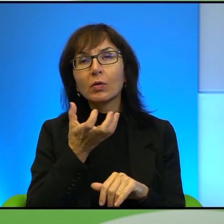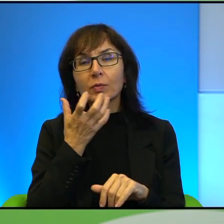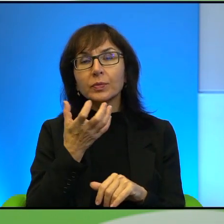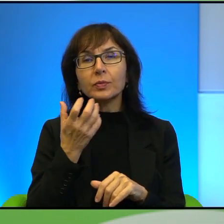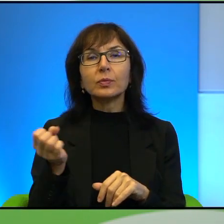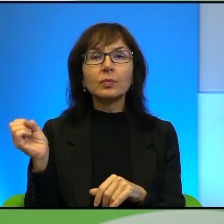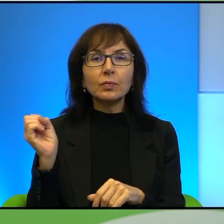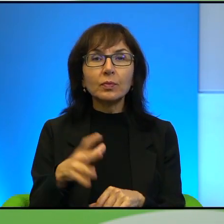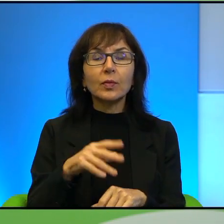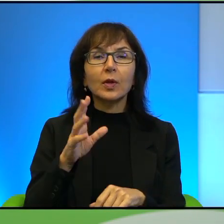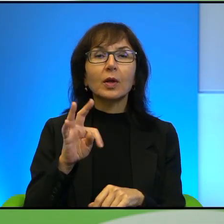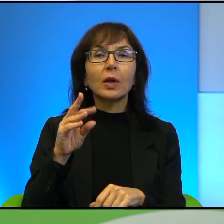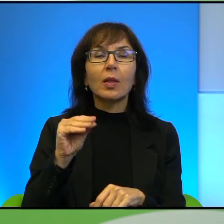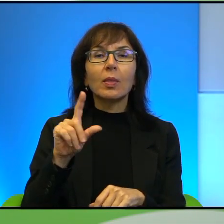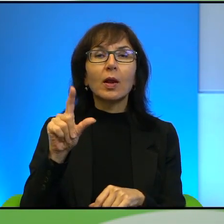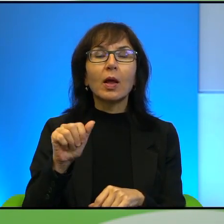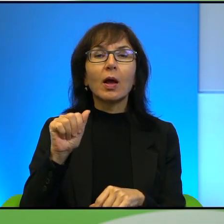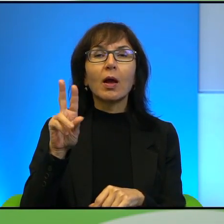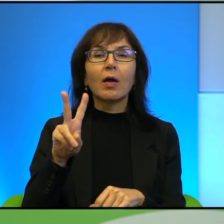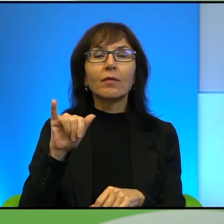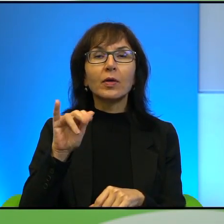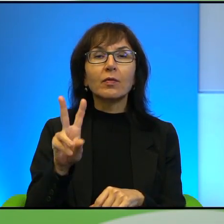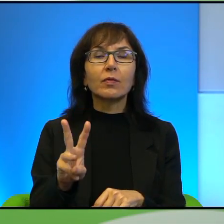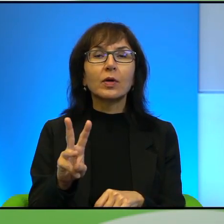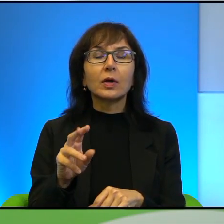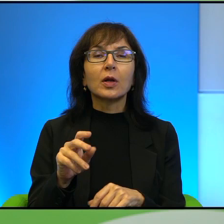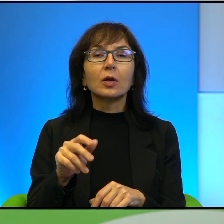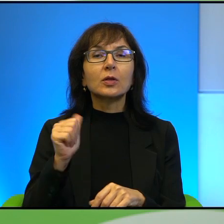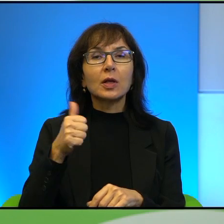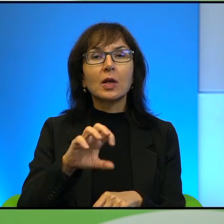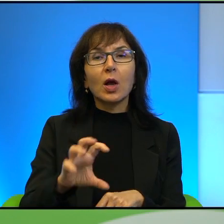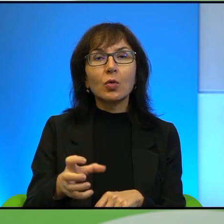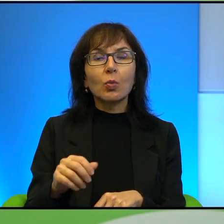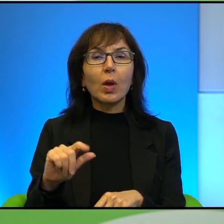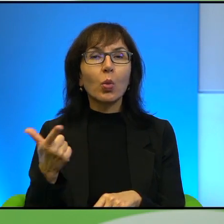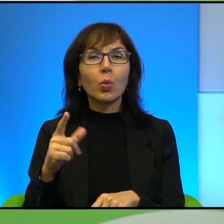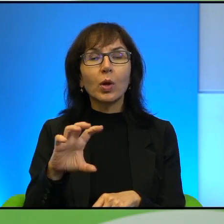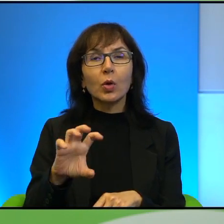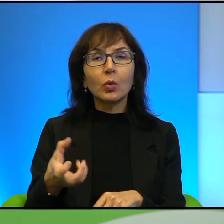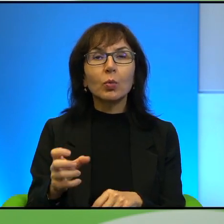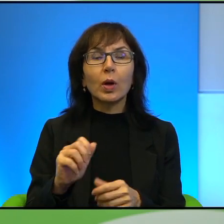często pisze, to jest jedna grupa. Druga grupa to są ortodoksyjni